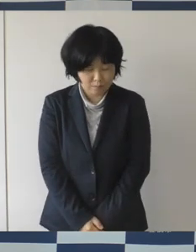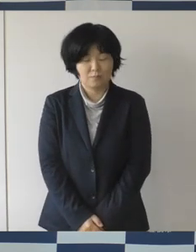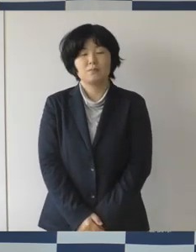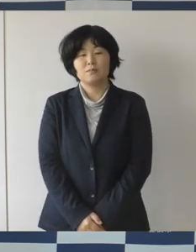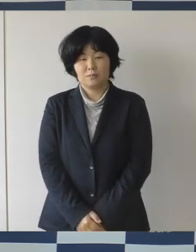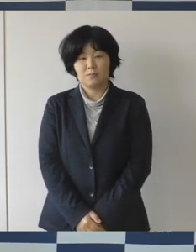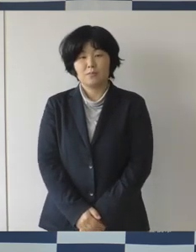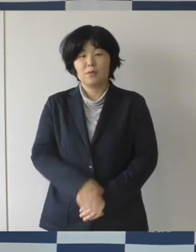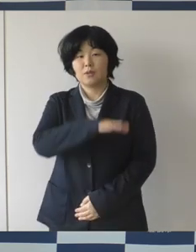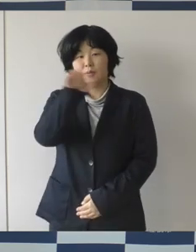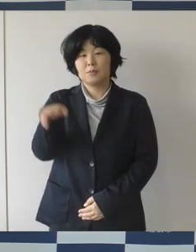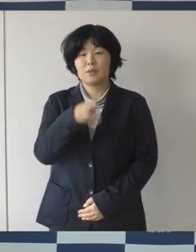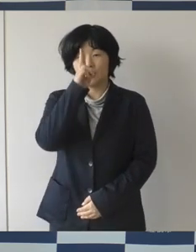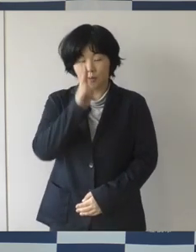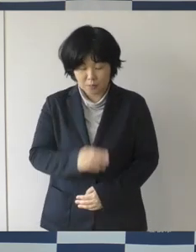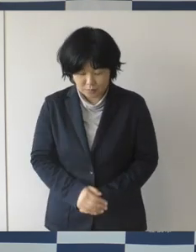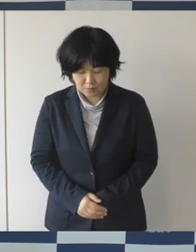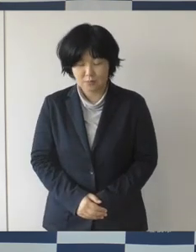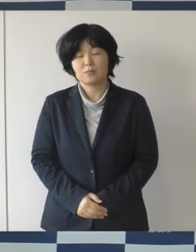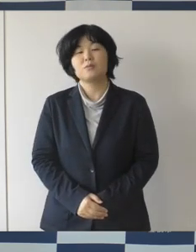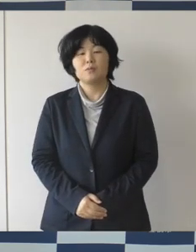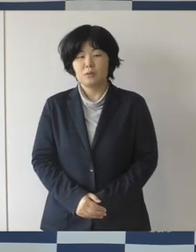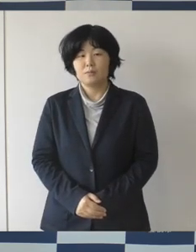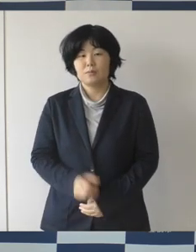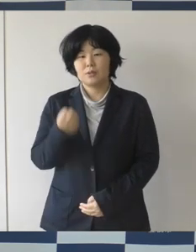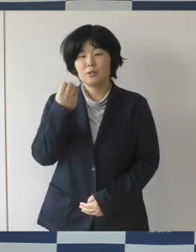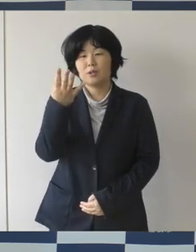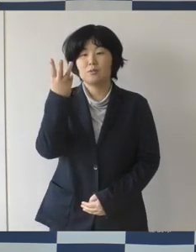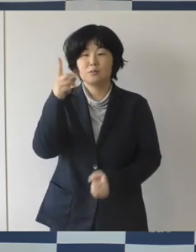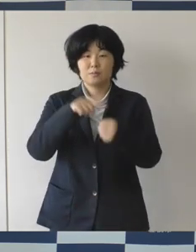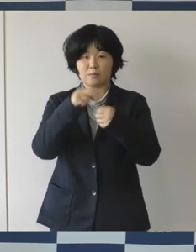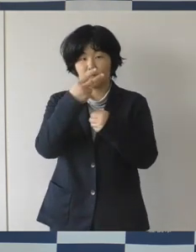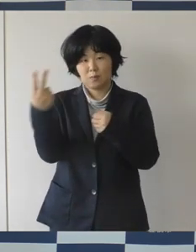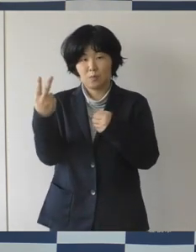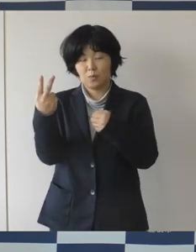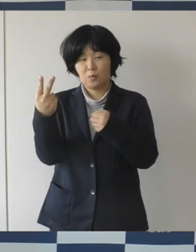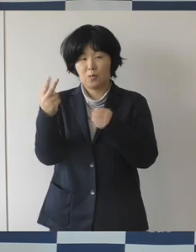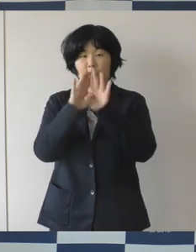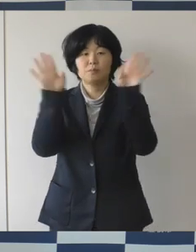みなさんこんにちは 令和3年度がいよいよスタートしまして